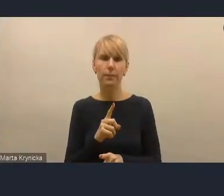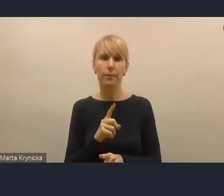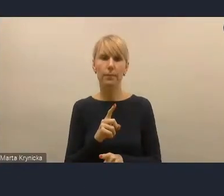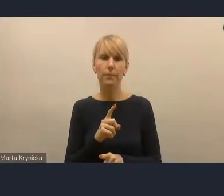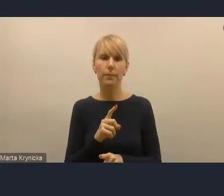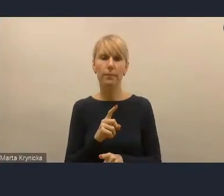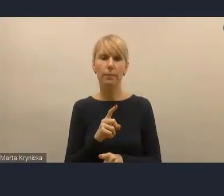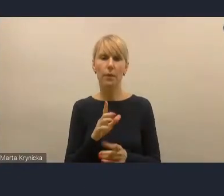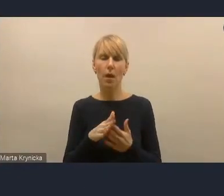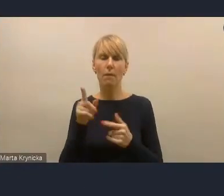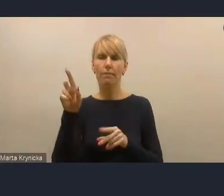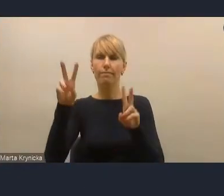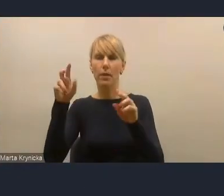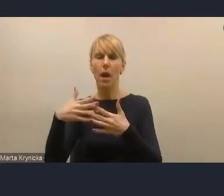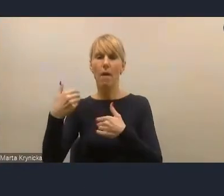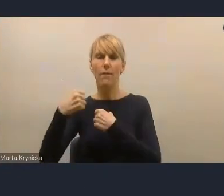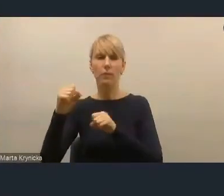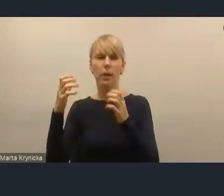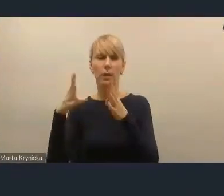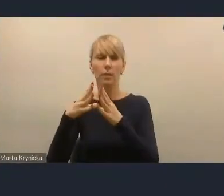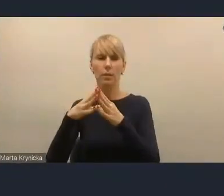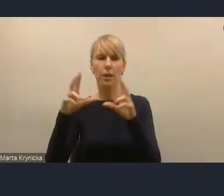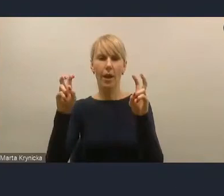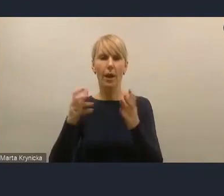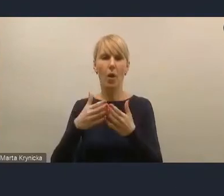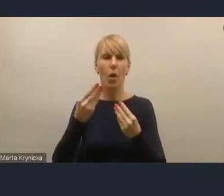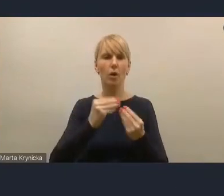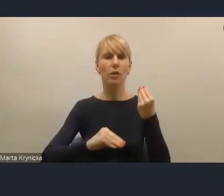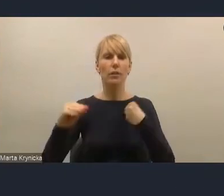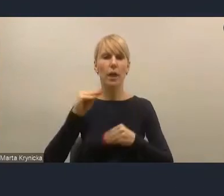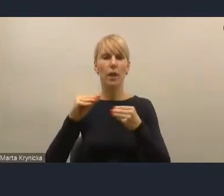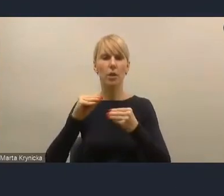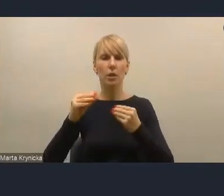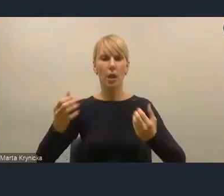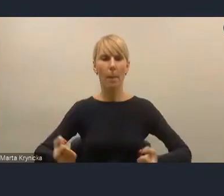które się nazywa zwiększenie potencjału społecznego,